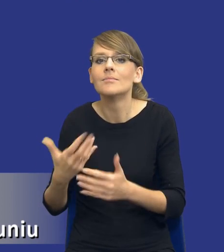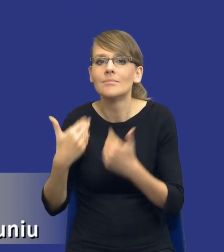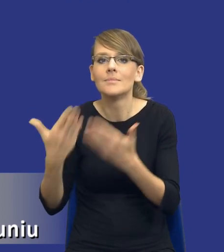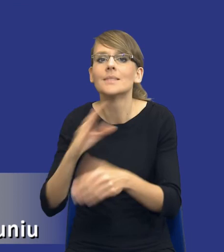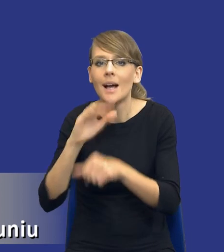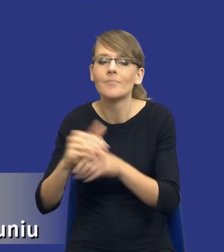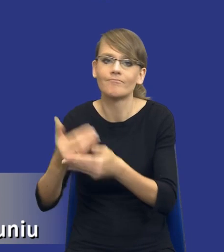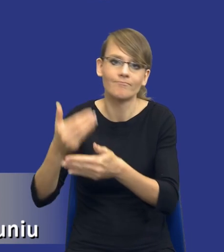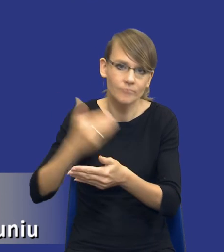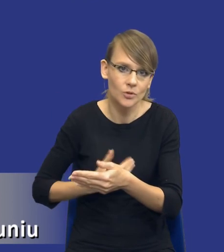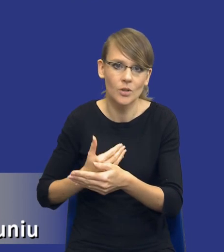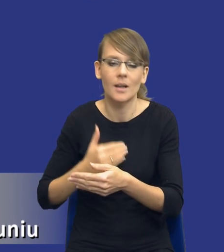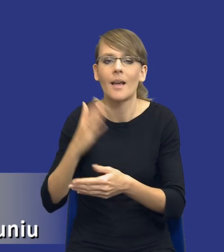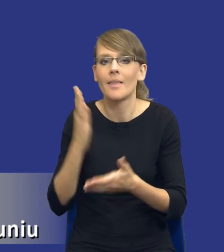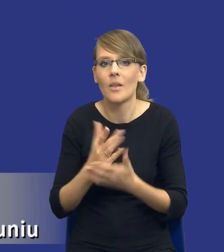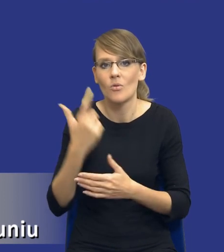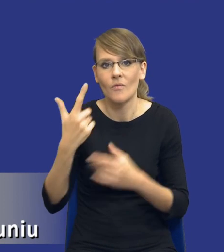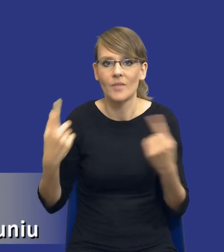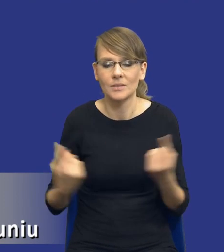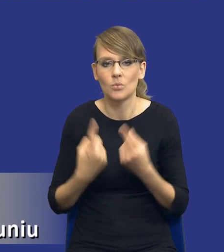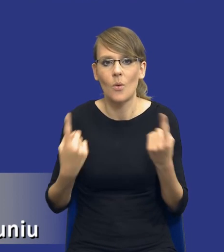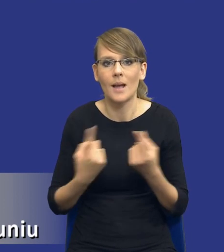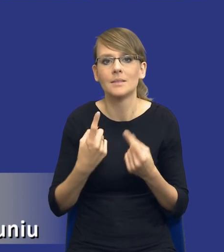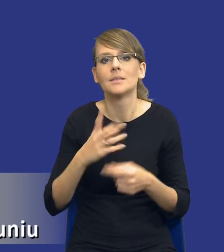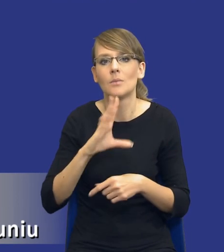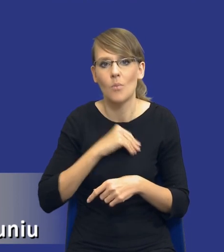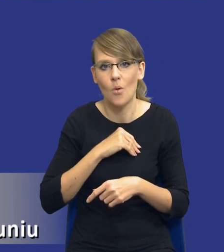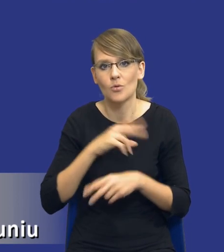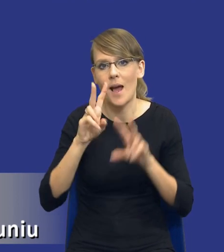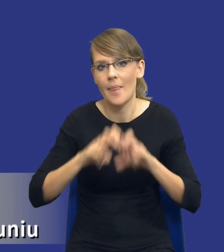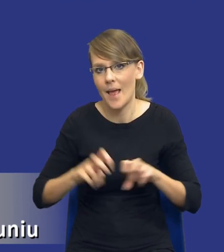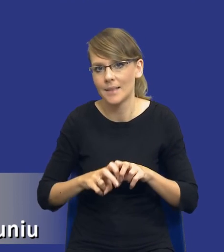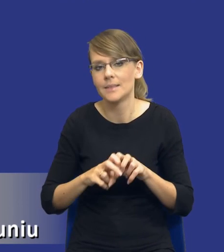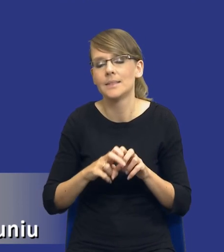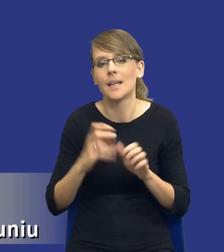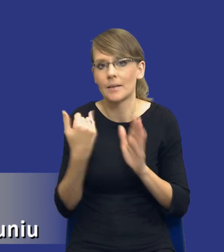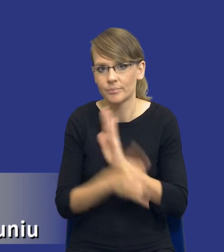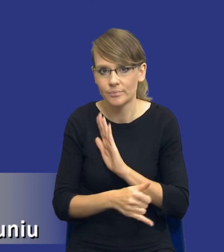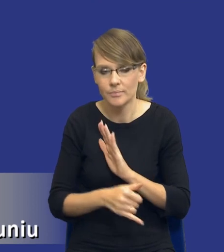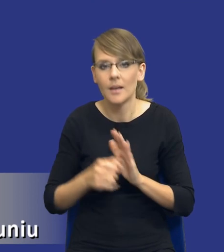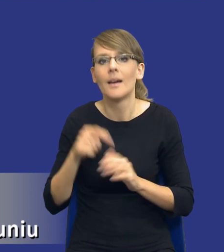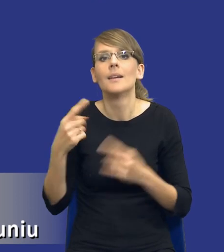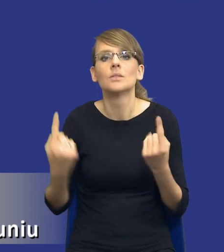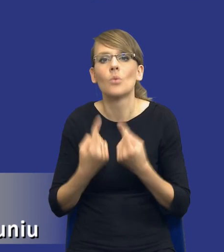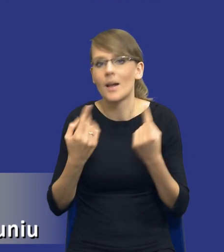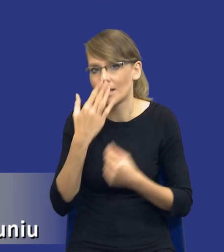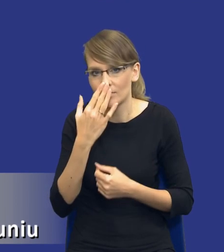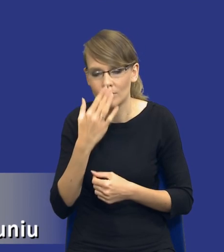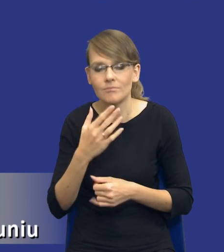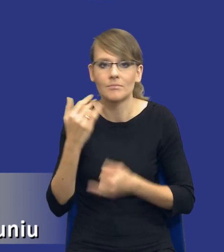tylko w zasadzie w dwóch przypadkach możemy od tej analizy odstąpić. W sytuacjach, kiedy rzeczywiście istnieje